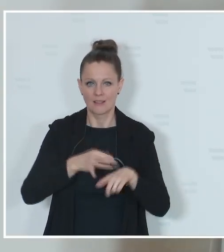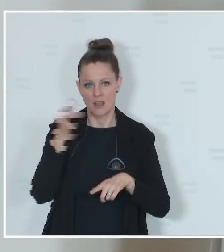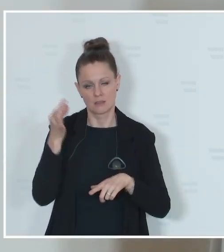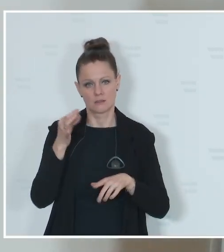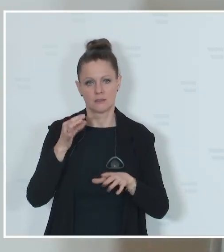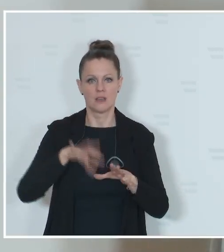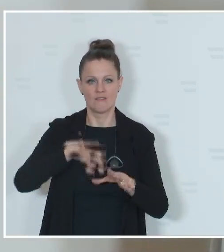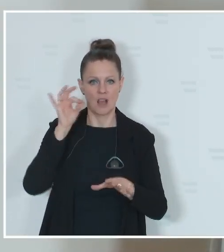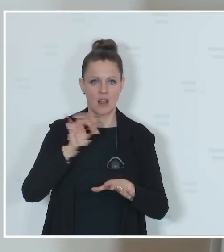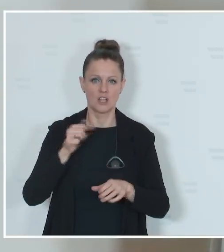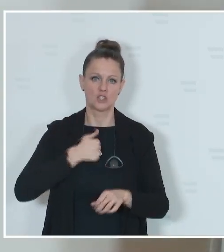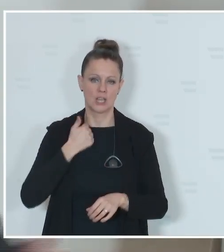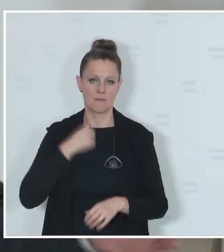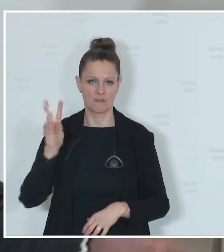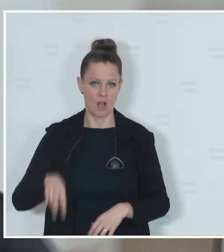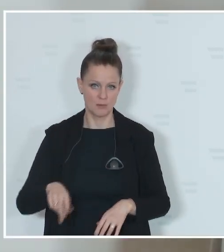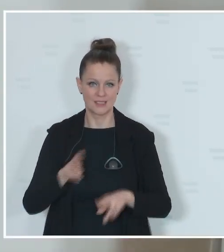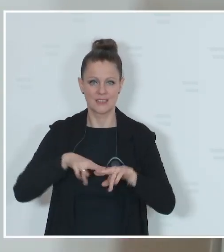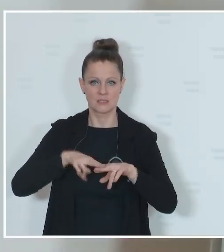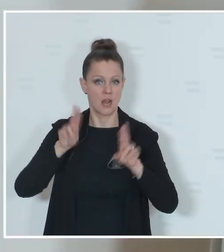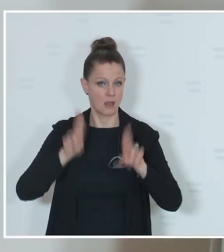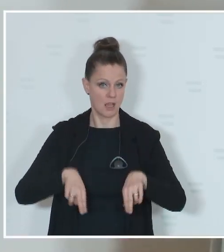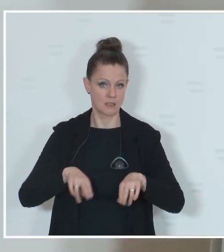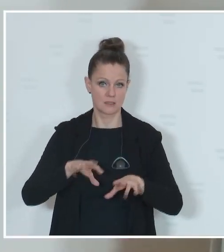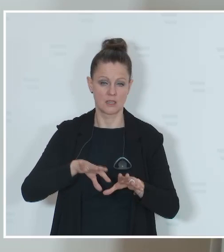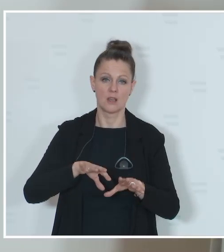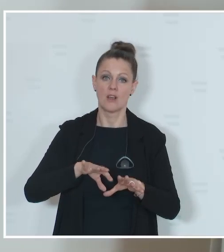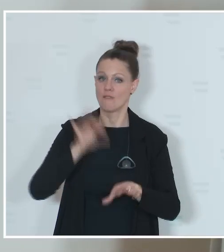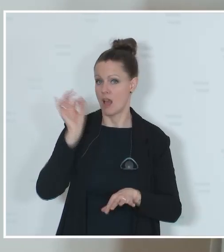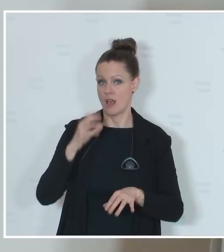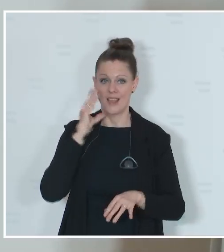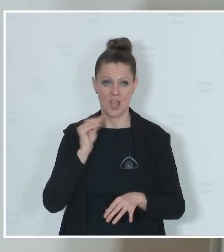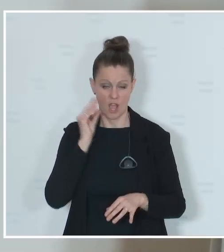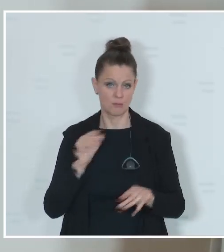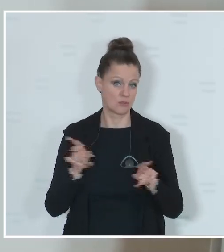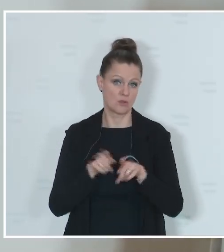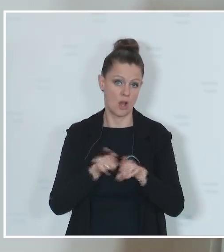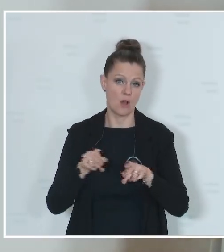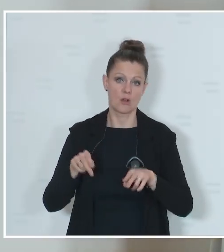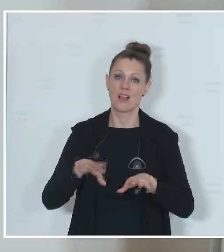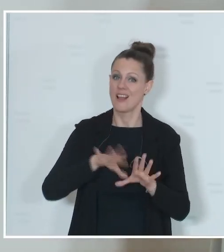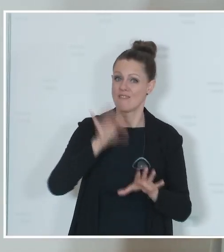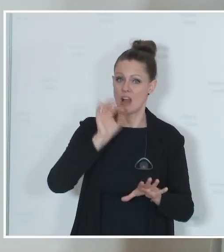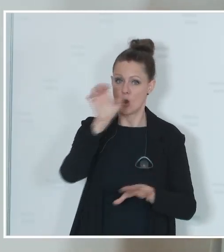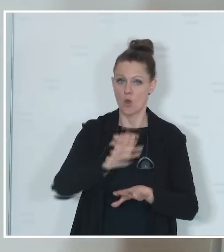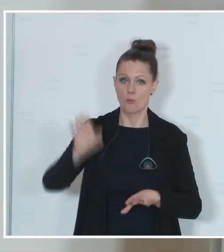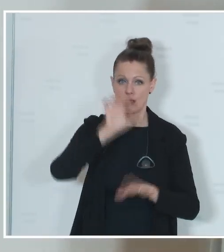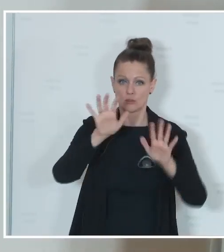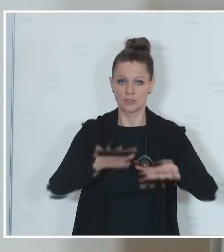in Vorarlberg, Nationalratswahlen im Herbst und eben die Wahl zum Europäischen Parlament. Und